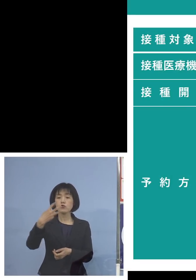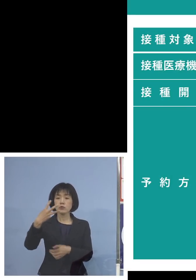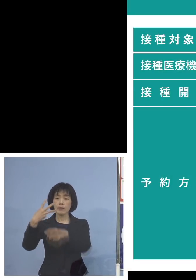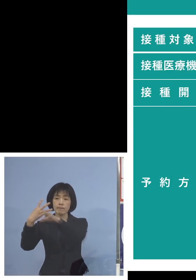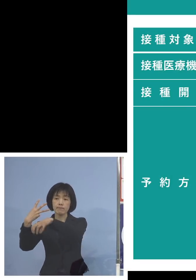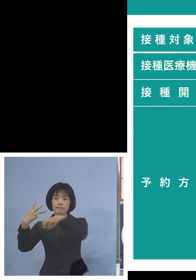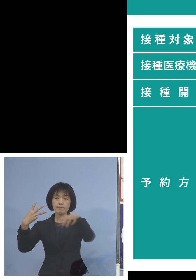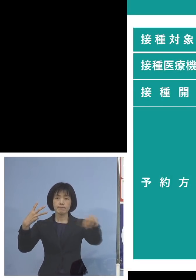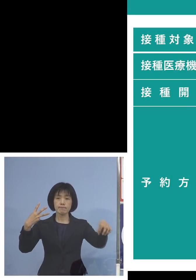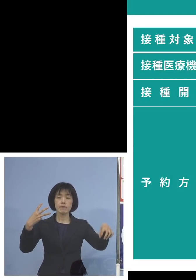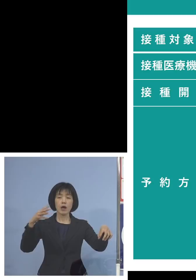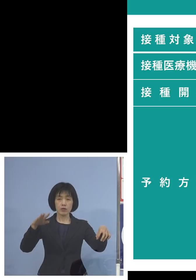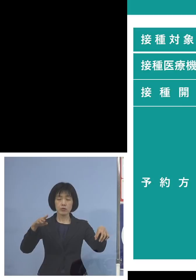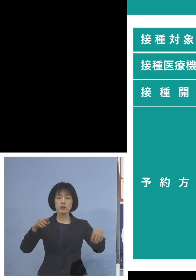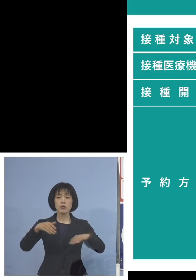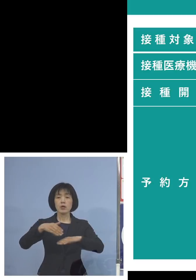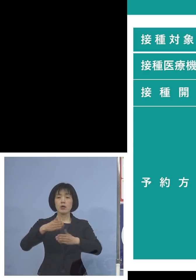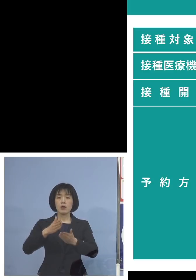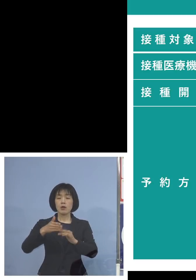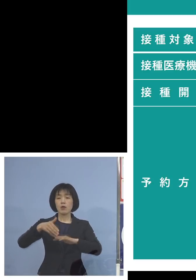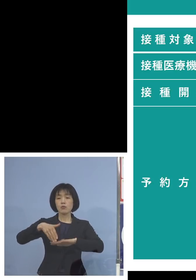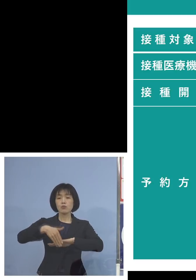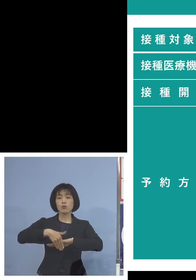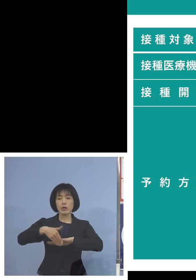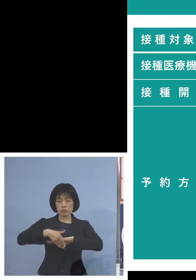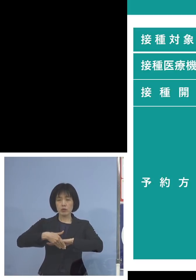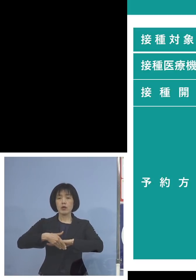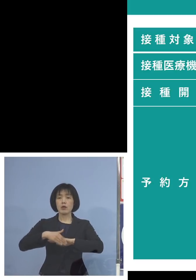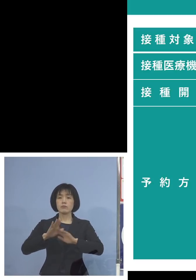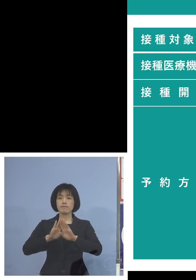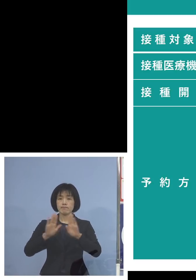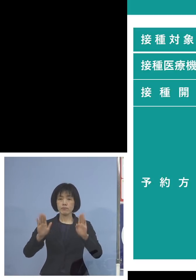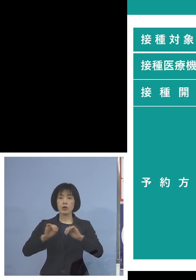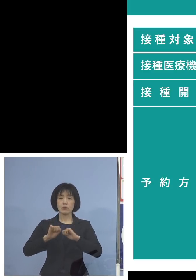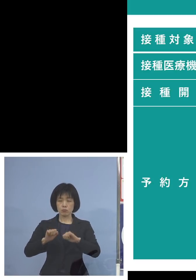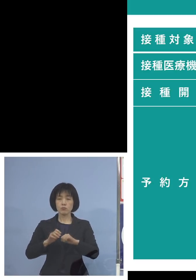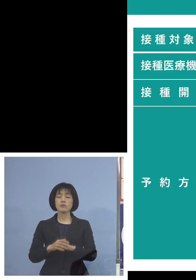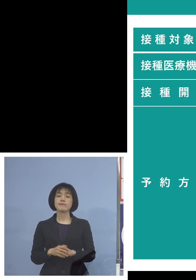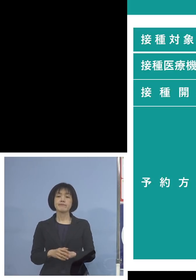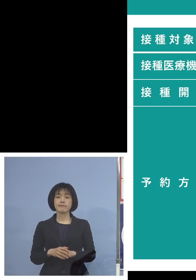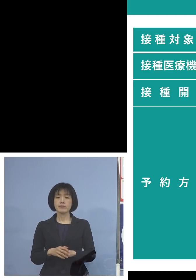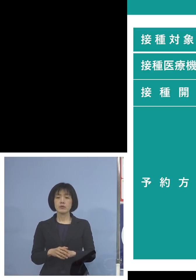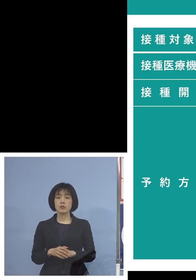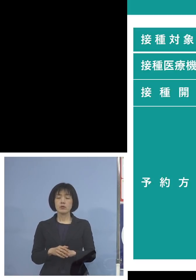いよいよ受付開始をしていくと そしてやはり小児科ないとか